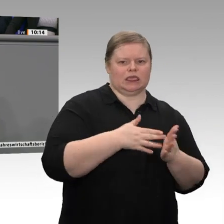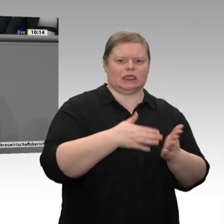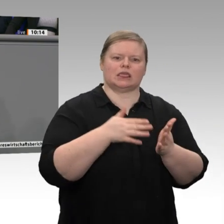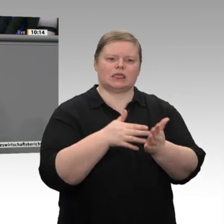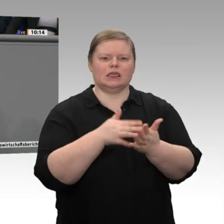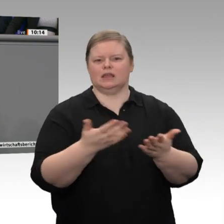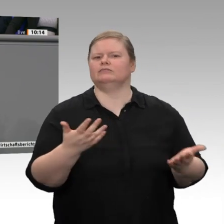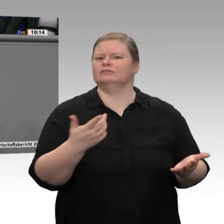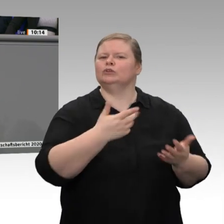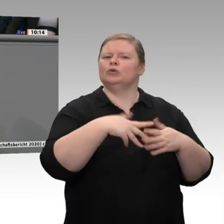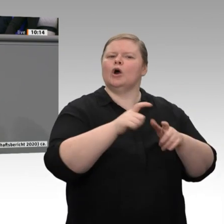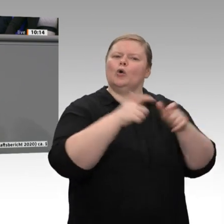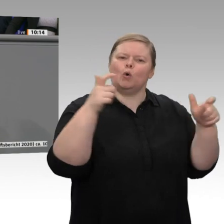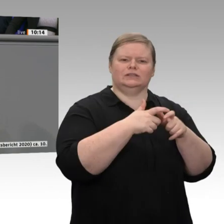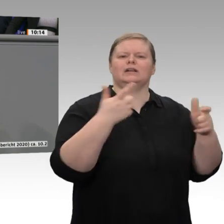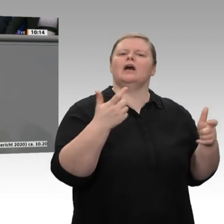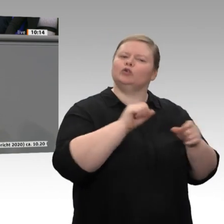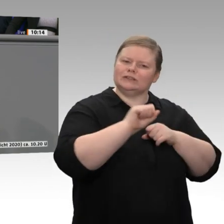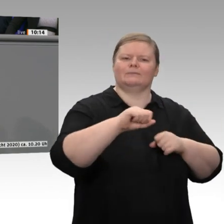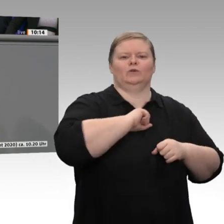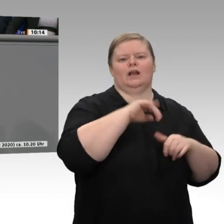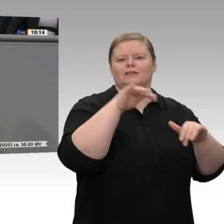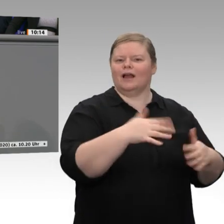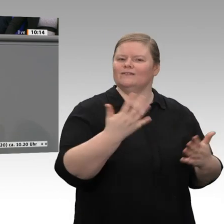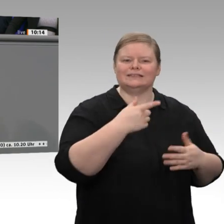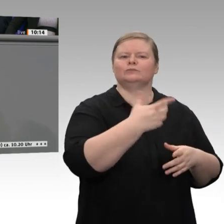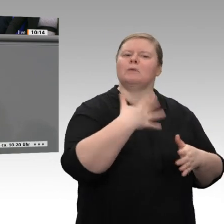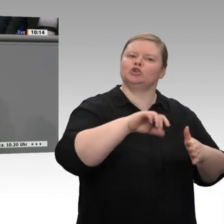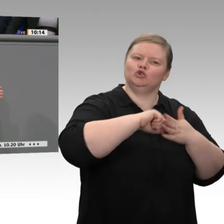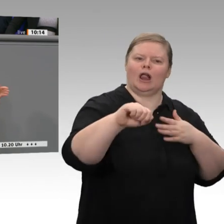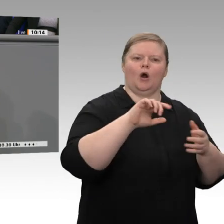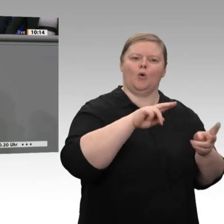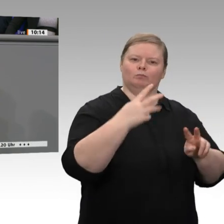vorbereitet zu sein, und deshalb sollten wir die guten Ergebnisse der gestrigen Beratung